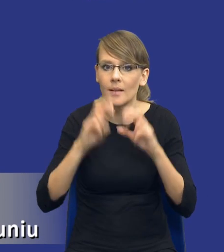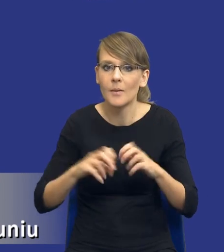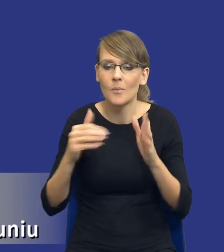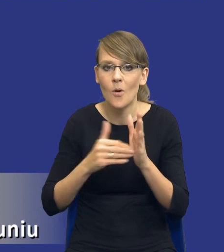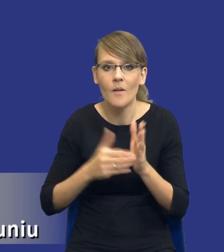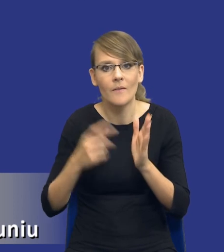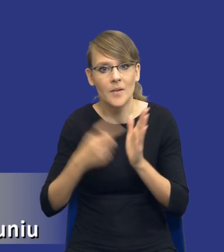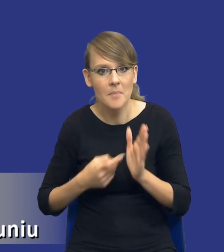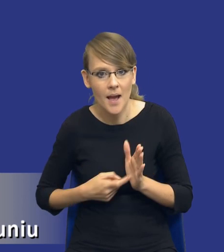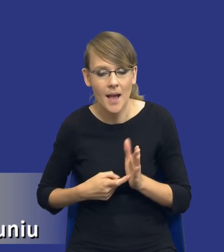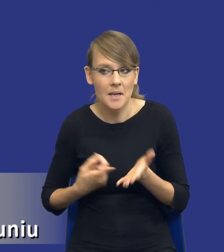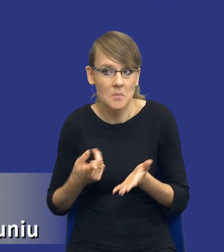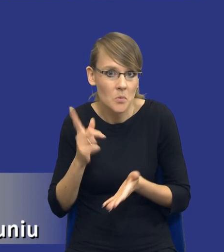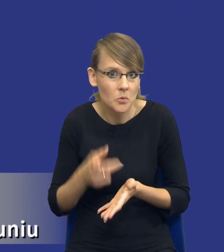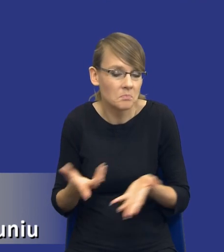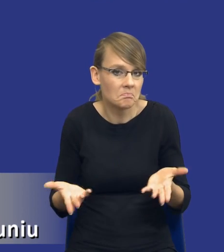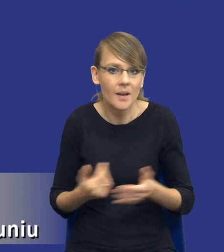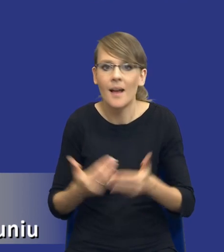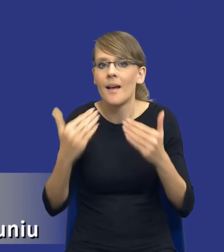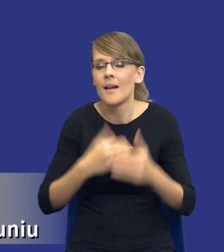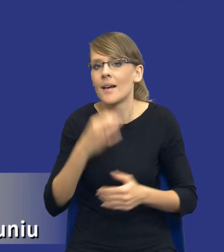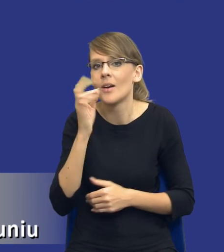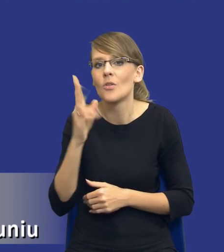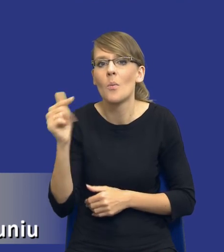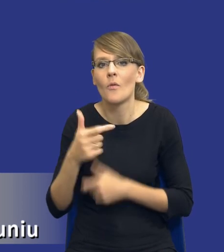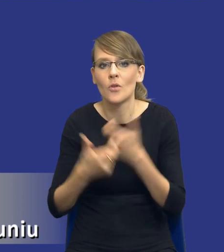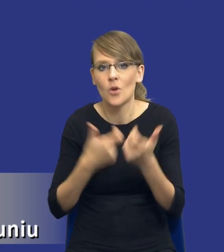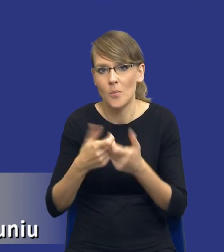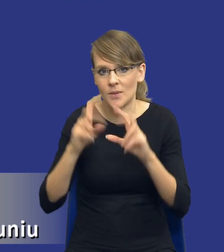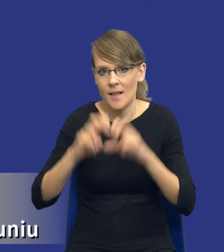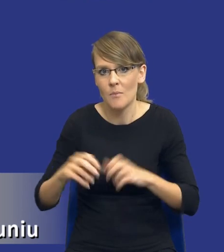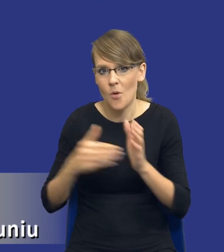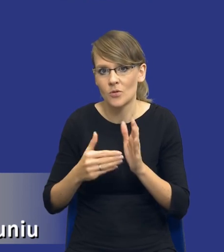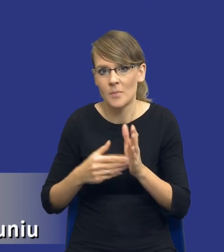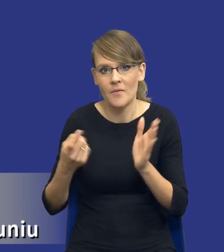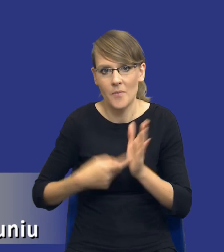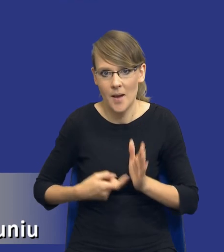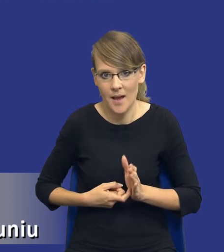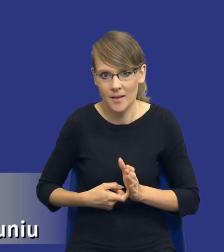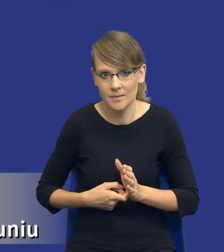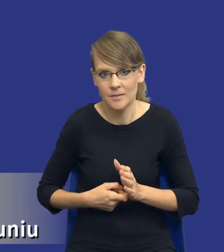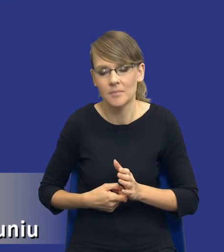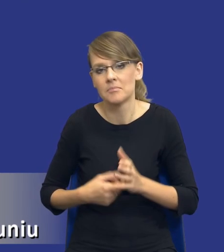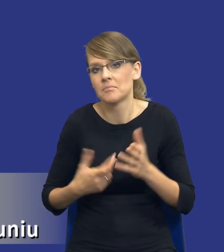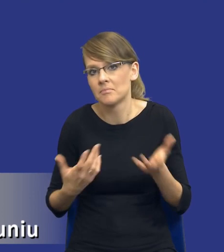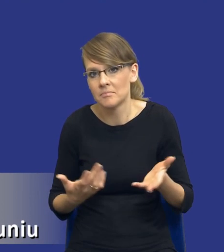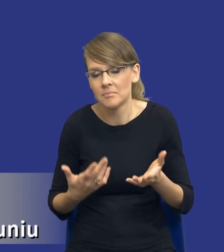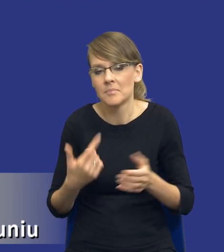I ostatnie pytanie, drodzy Państwo, kto powinien sporządzać analizę potrzeb i wymagań? Wydaje się, że, drodzy Państwo, tak przynajmniej z mojego własnego